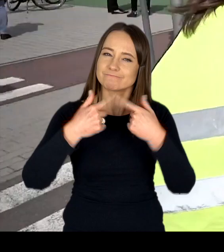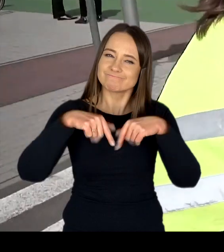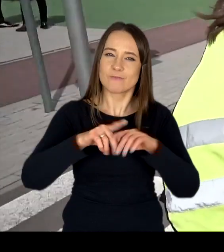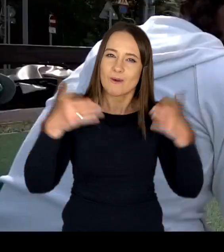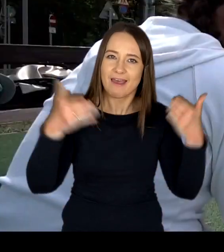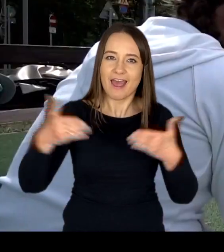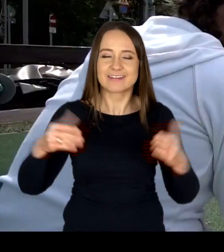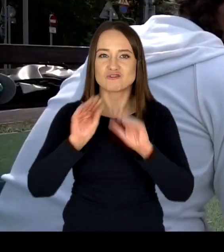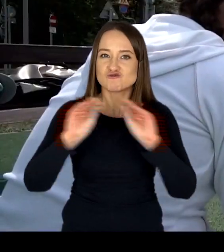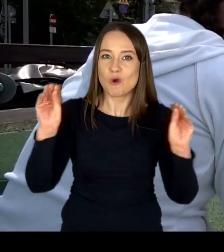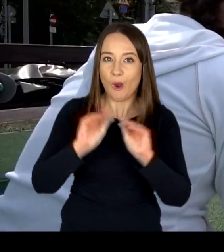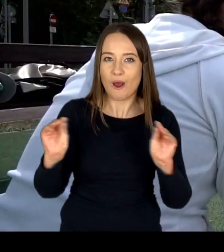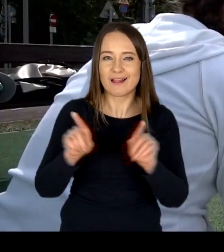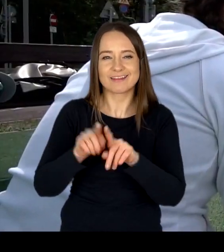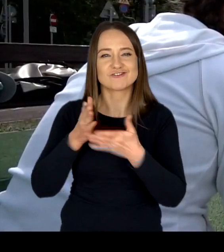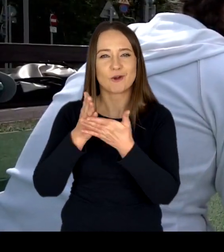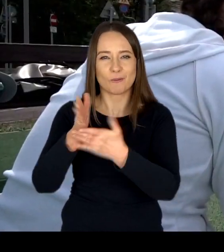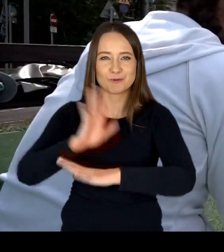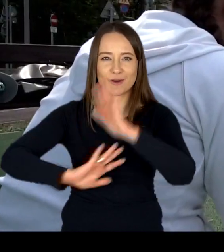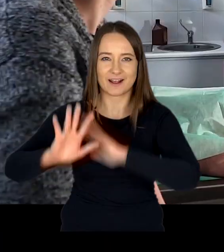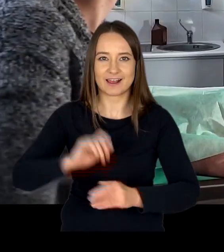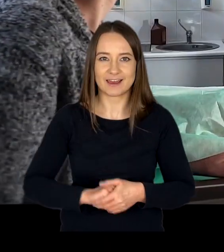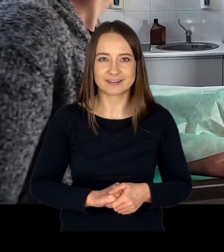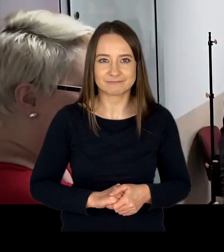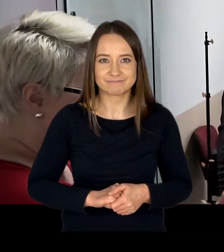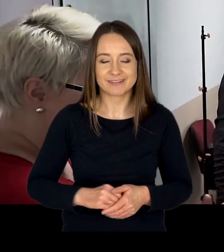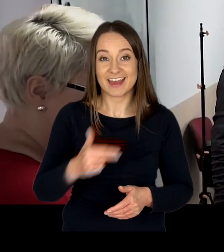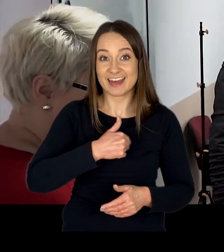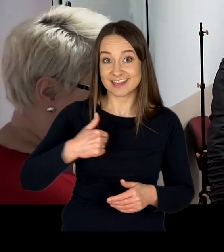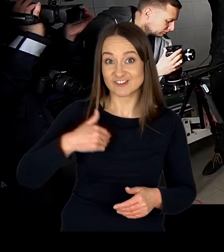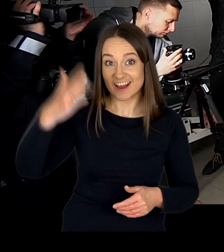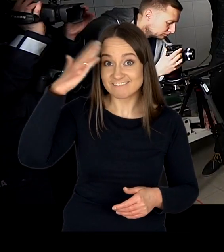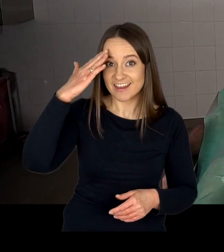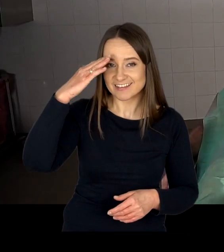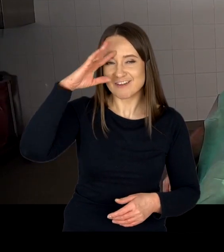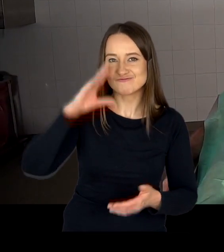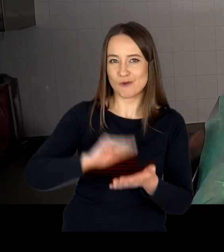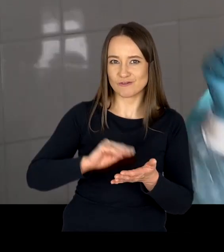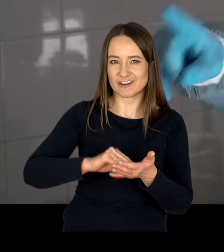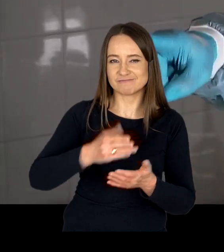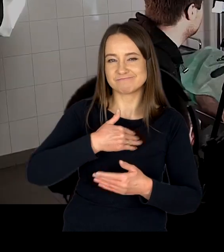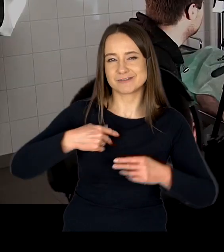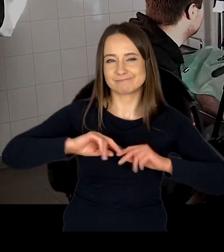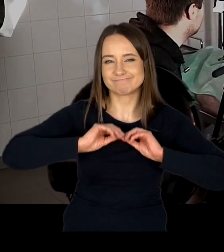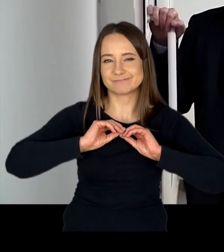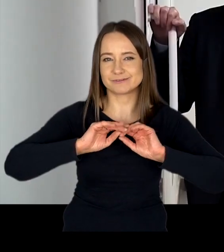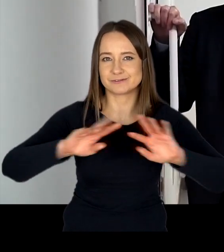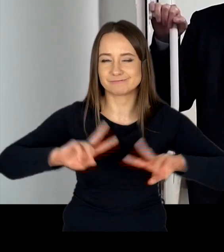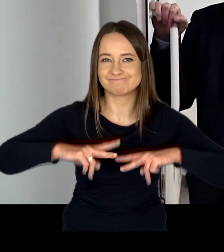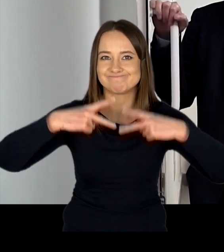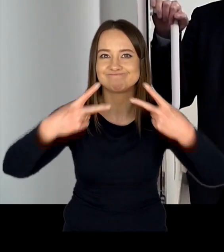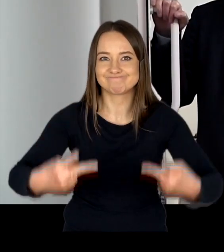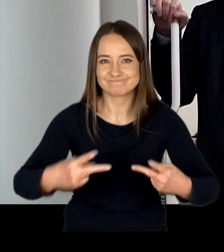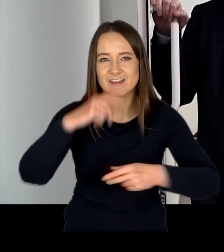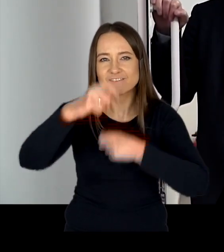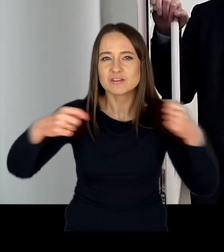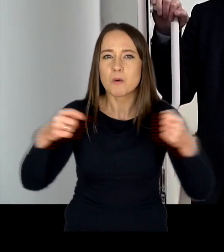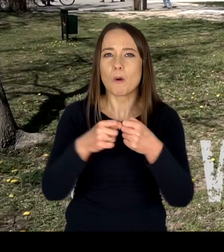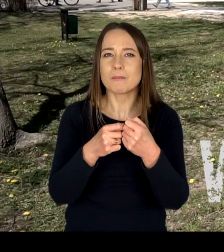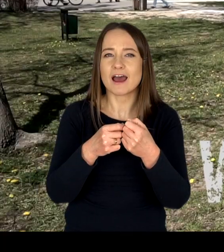szkoleń oraz obsługi klienta. Naszą wiedzą i doświadczeniem dzielimy się współpracując z wieloma instytucjami